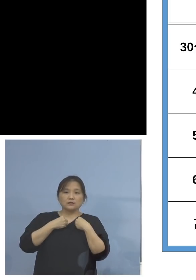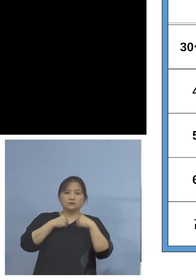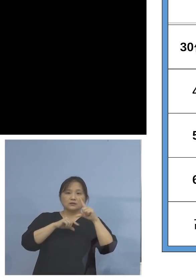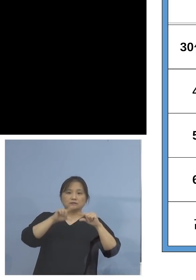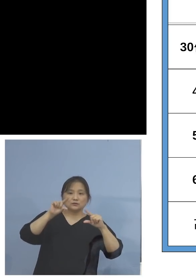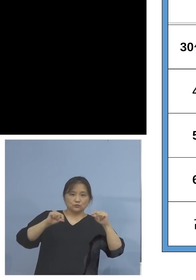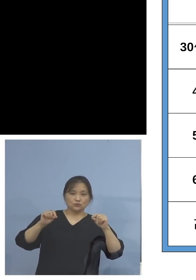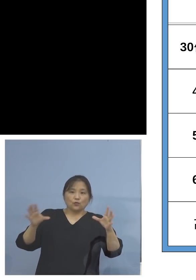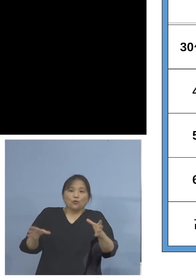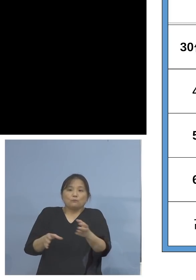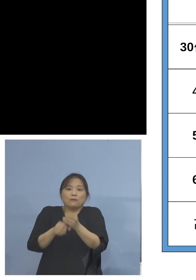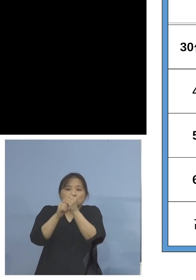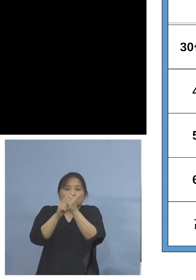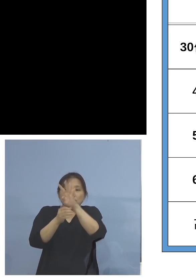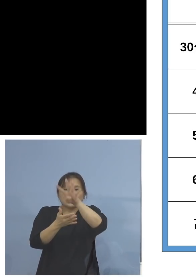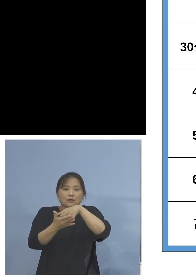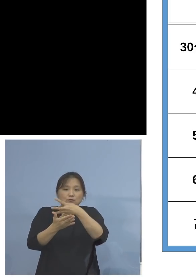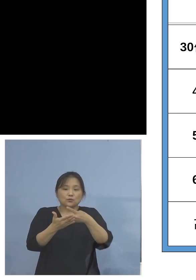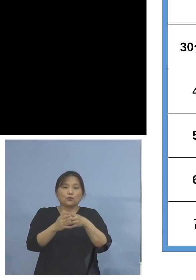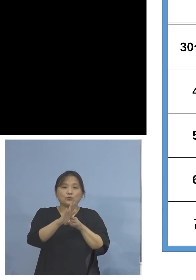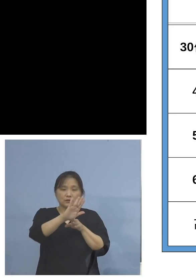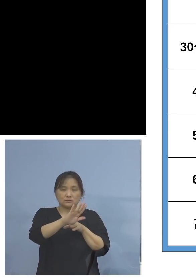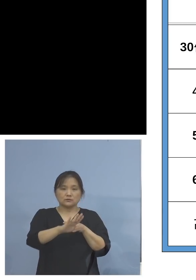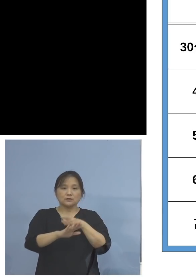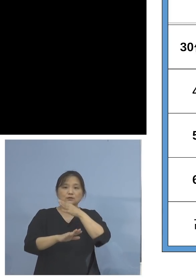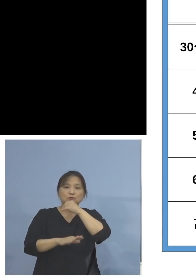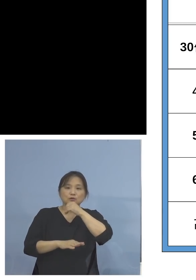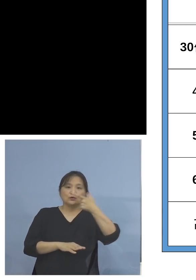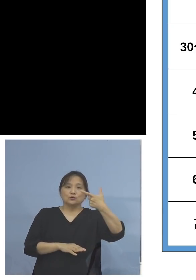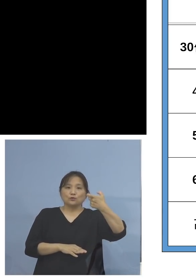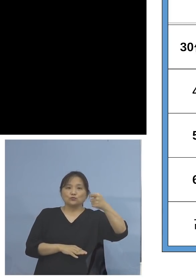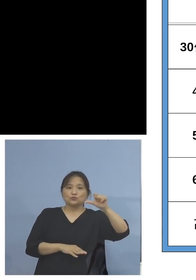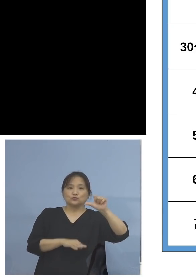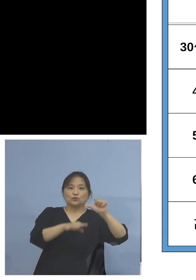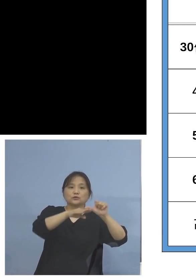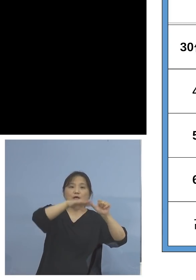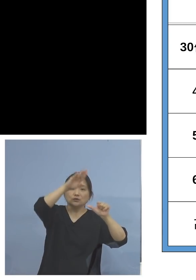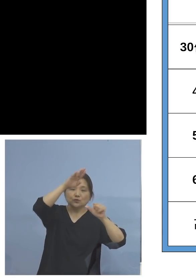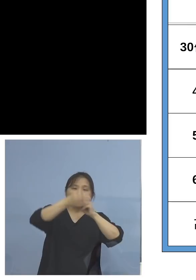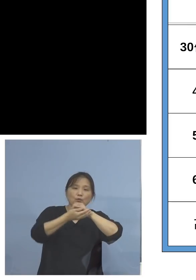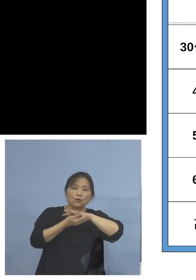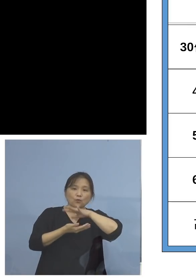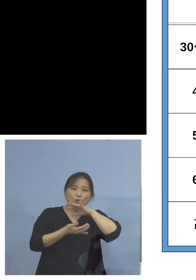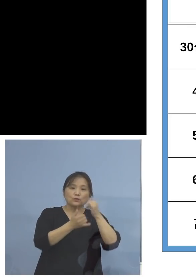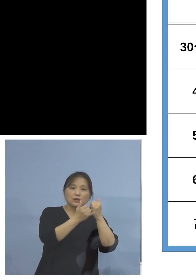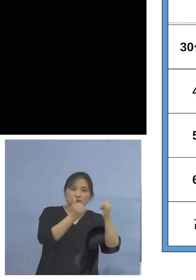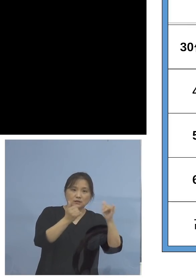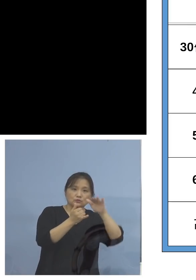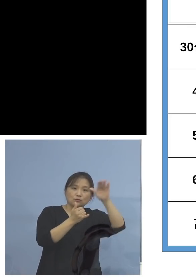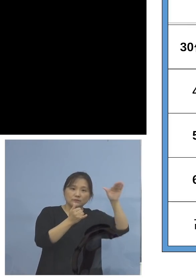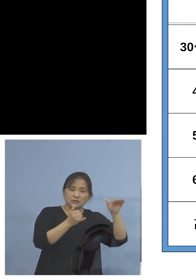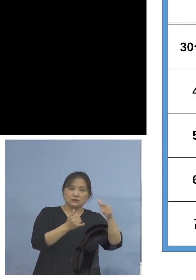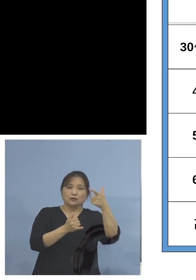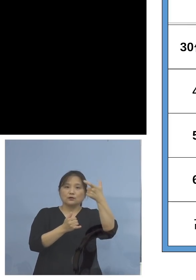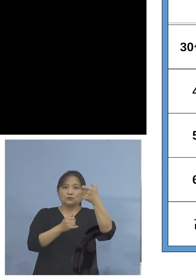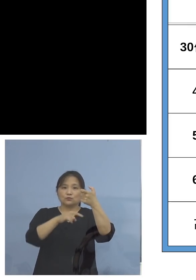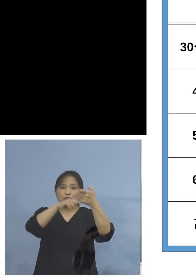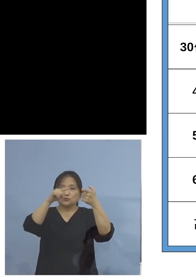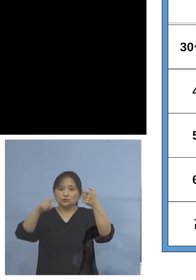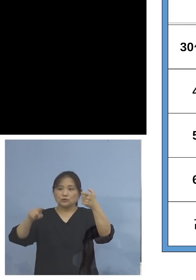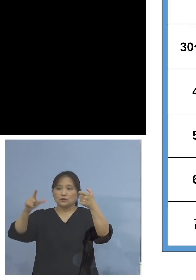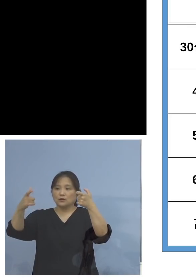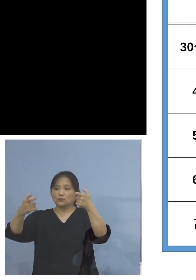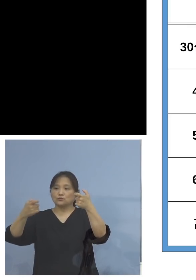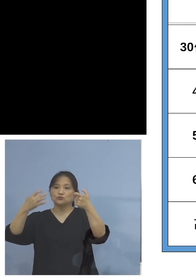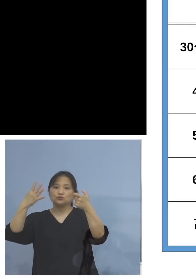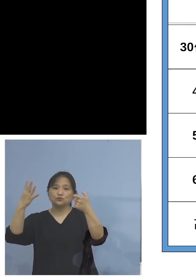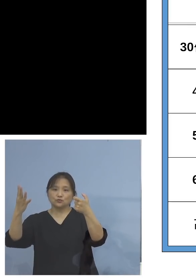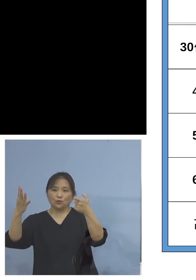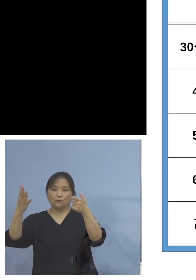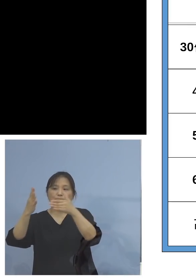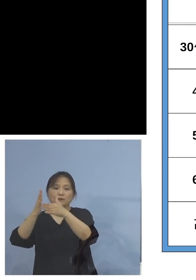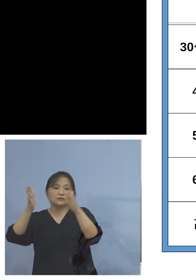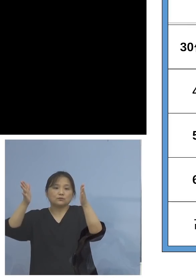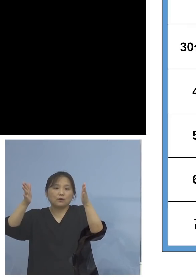あります、65歳以上、つまり 高齢者の皆さんと、60歳から64歳までの間